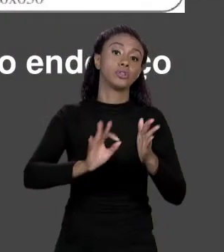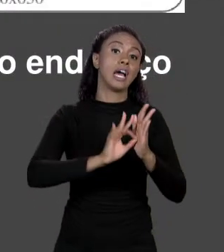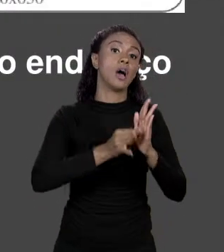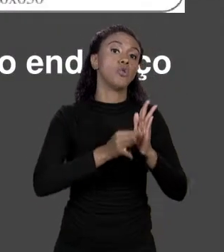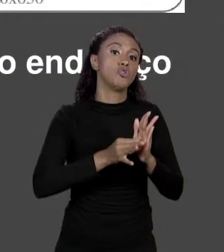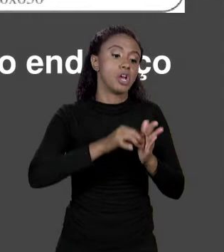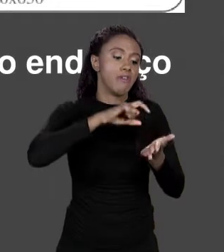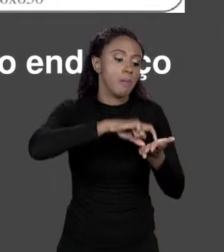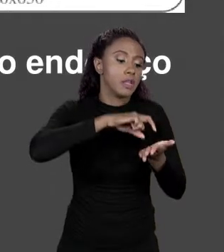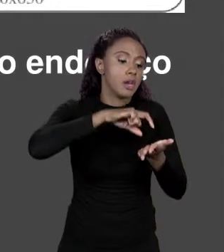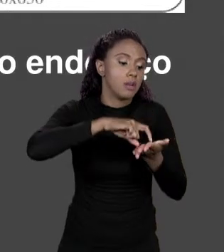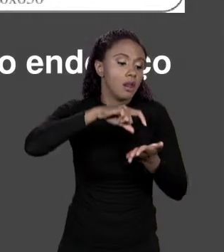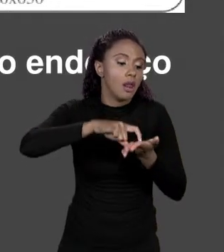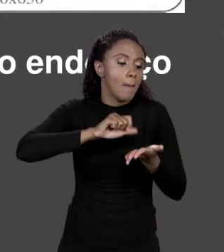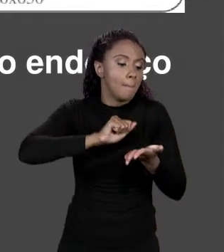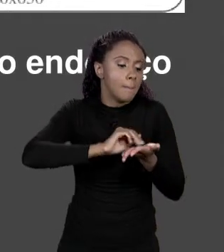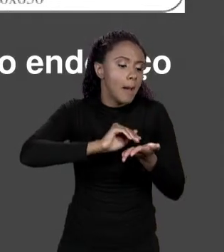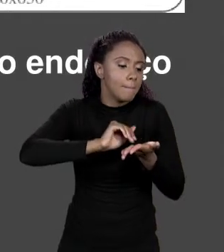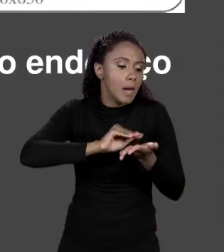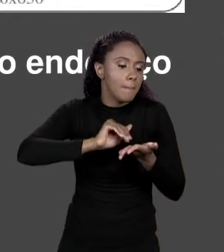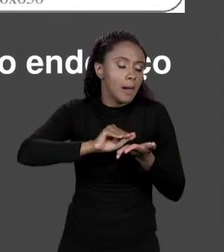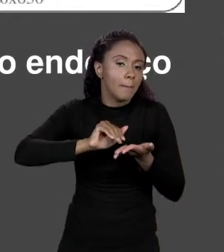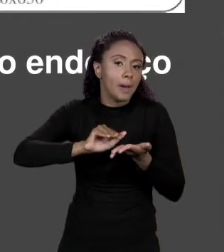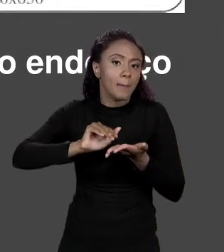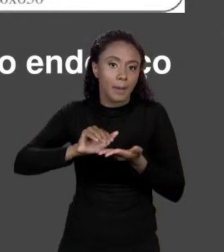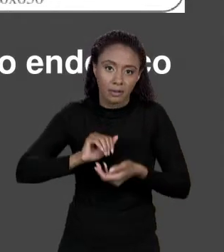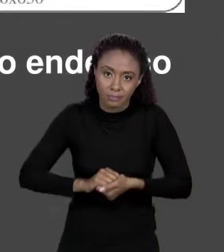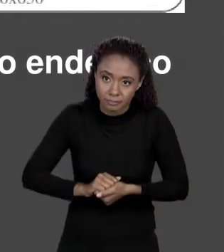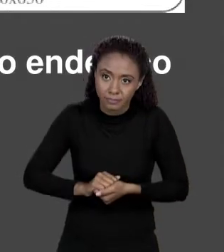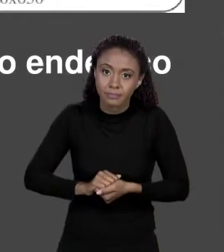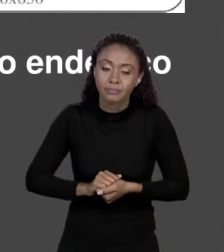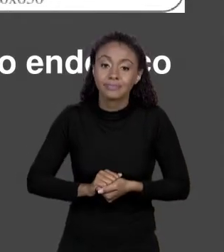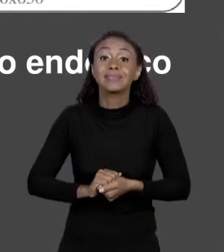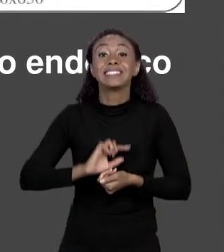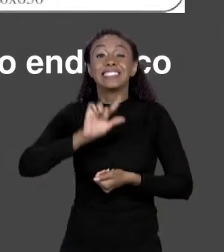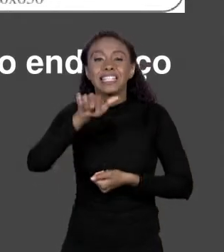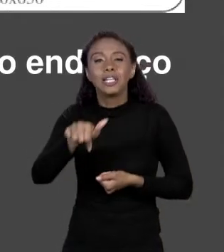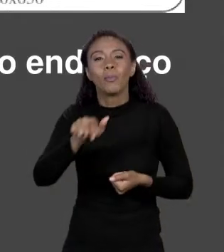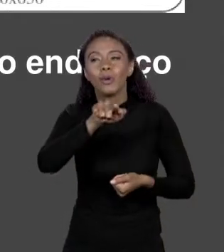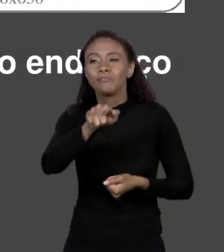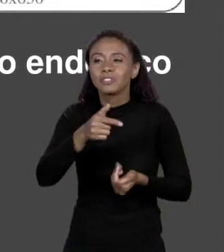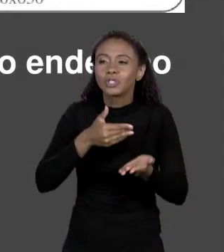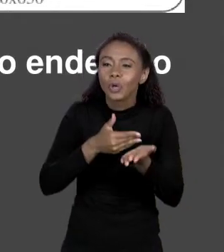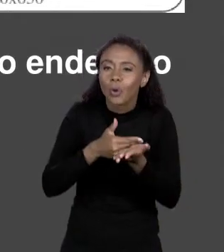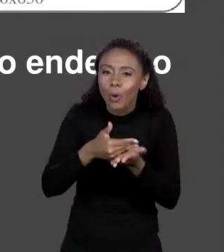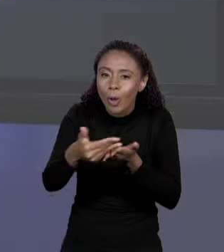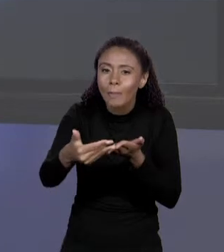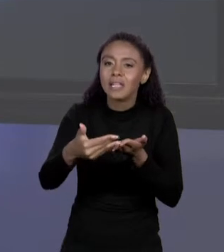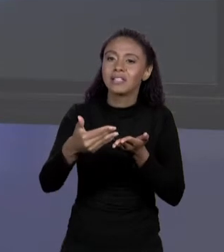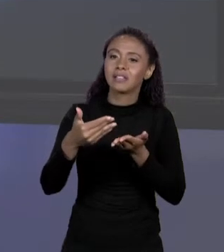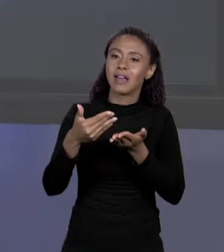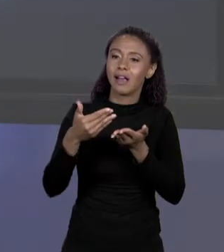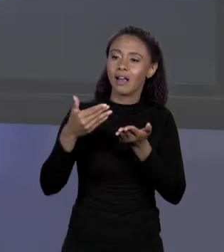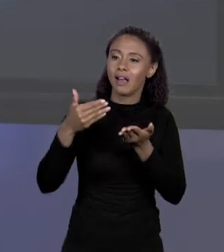NO ARRANJO E ENTENDENDO ISSO VOCÊ VAI ENTENDER QUANDO A GENTE COMEÇAR A "BRINCAR" MAIS FORTE COM O ARRANJO, ENTÃO